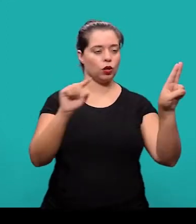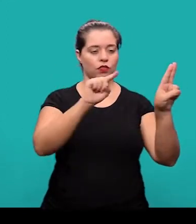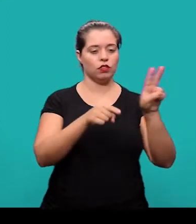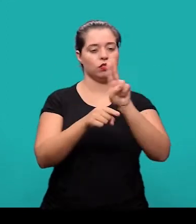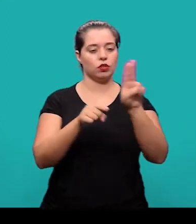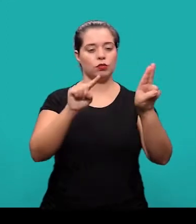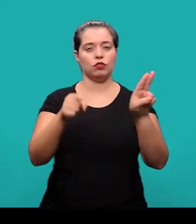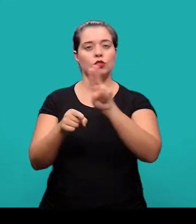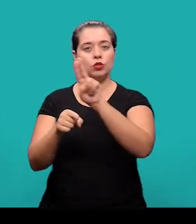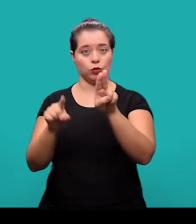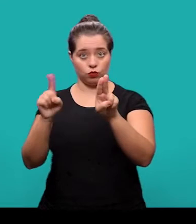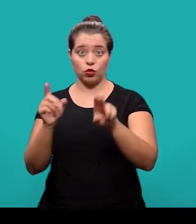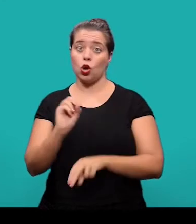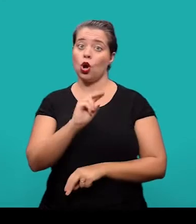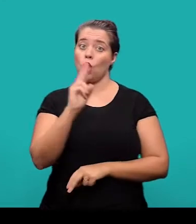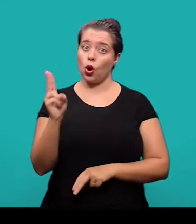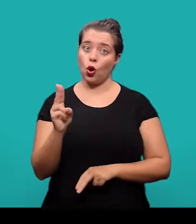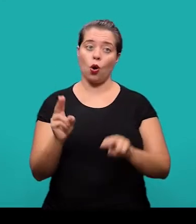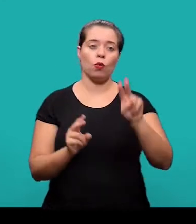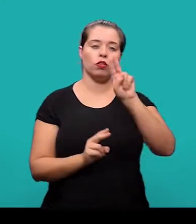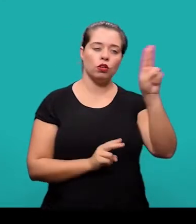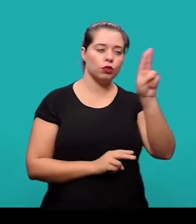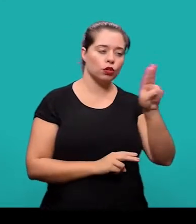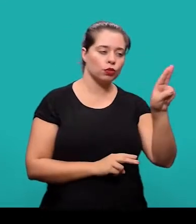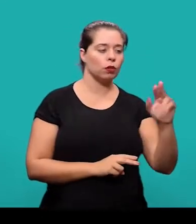separados por vírgula ou em linhas distintas, um embaixo do outro.